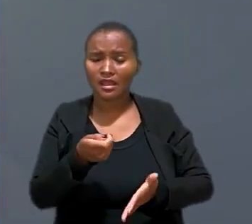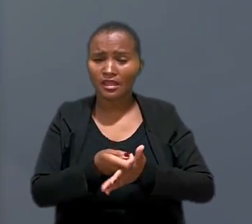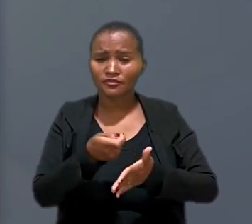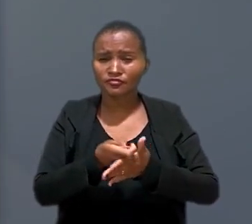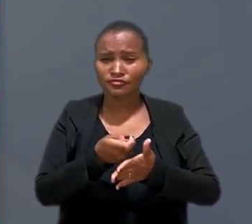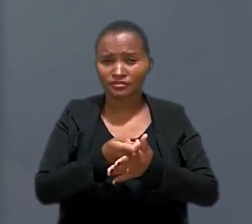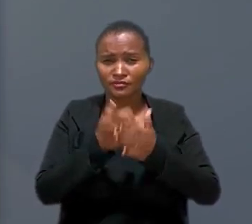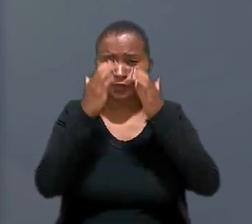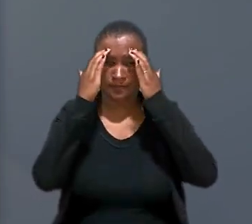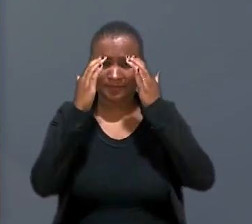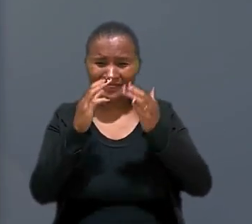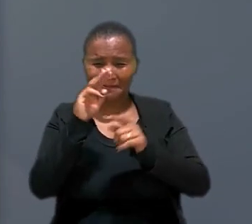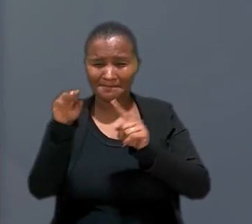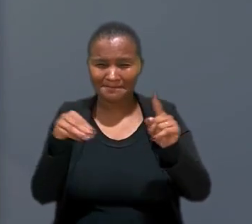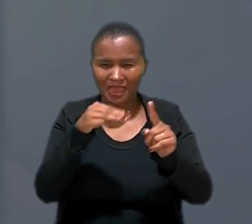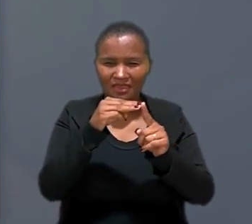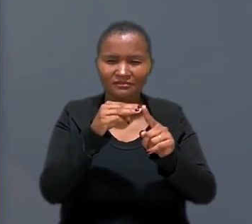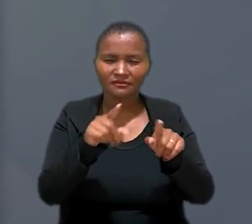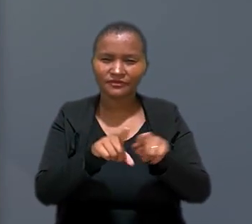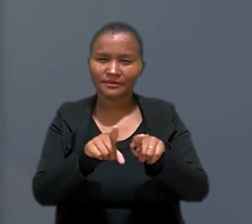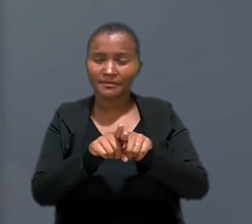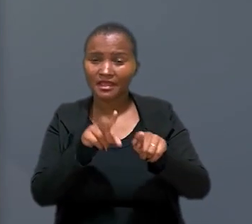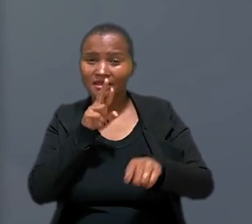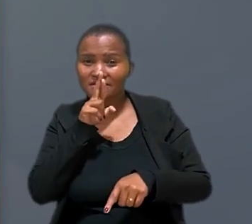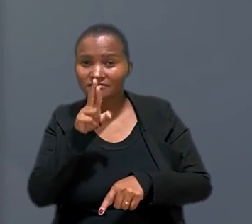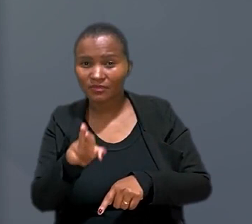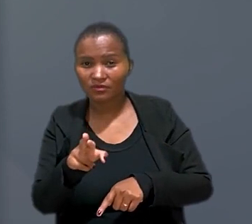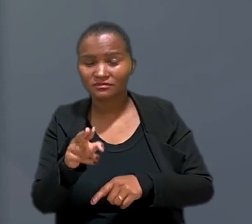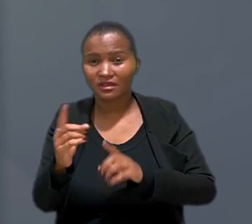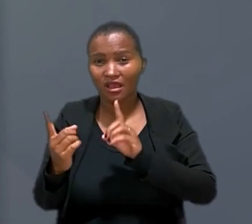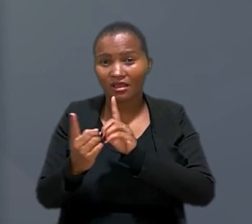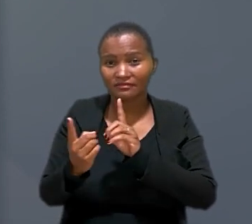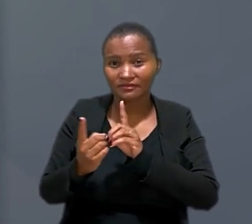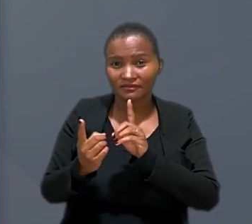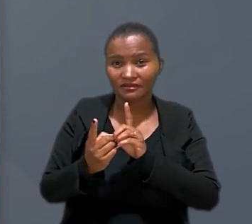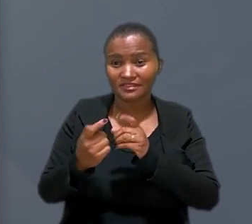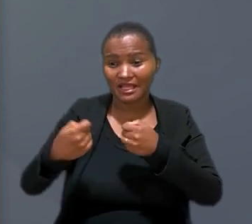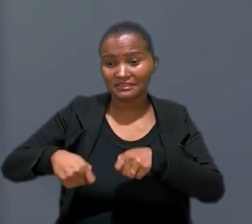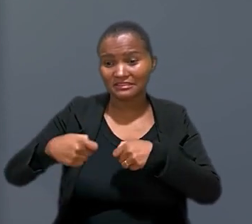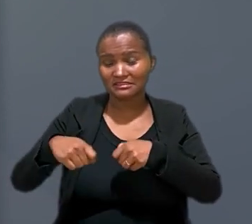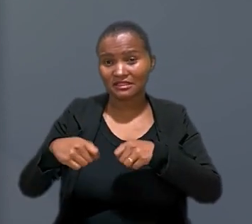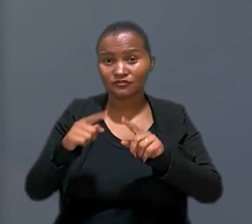exigência do cumprimento de metas e a resposta de atendentes aos anseios do empregador, além